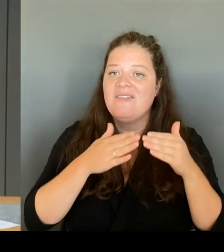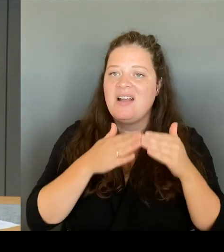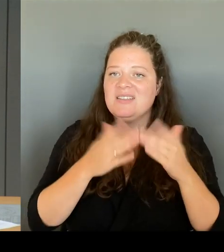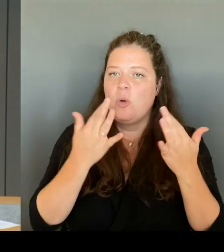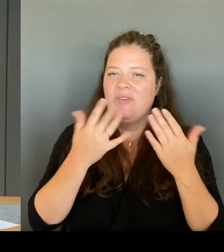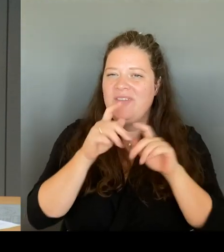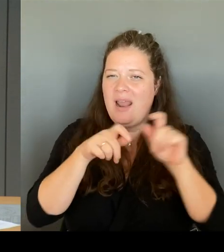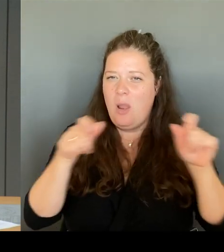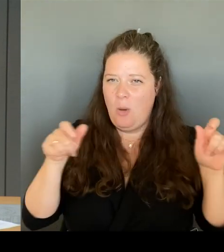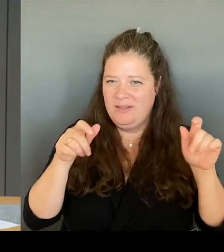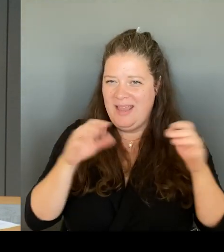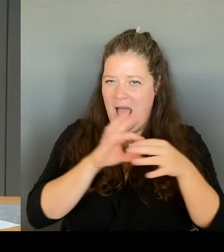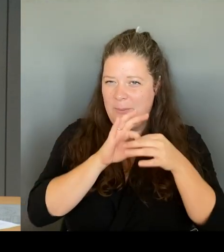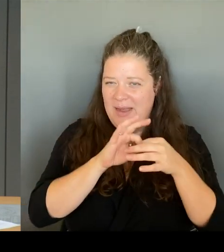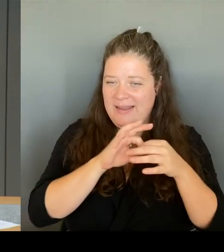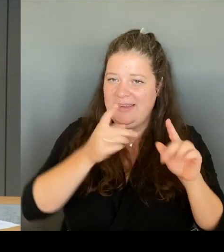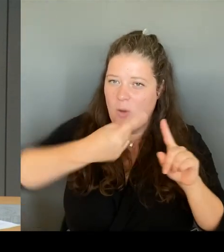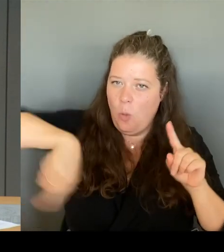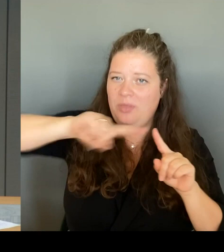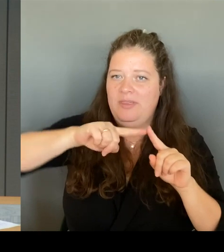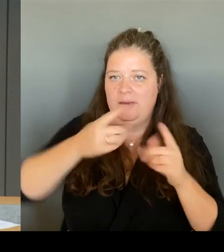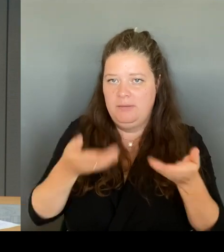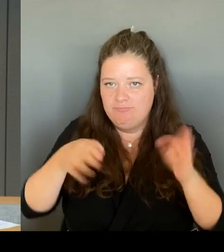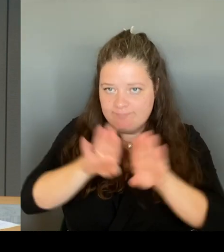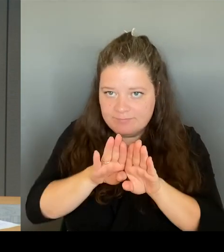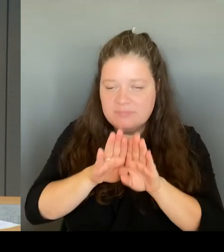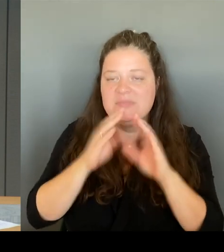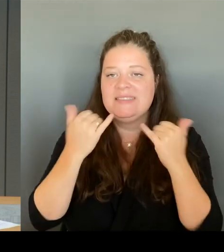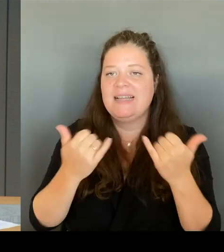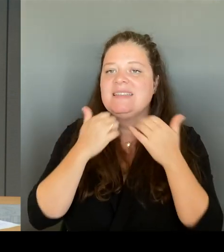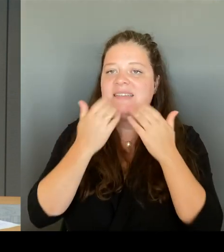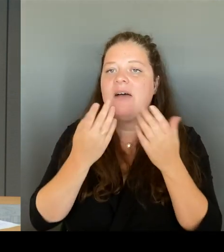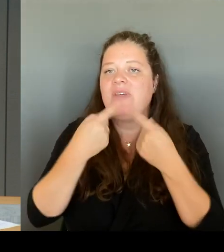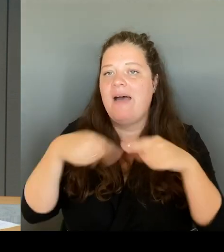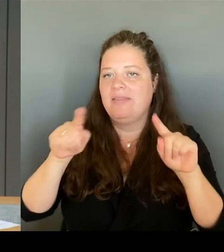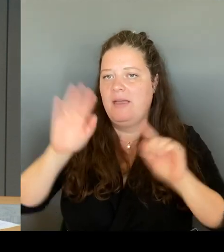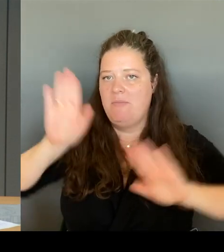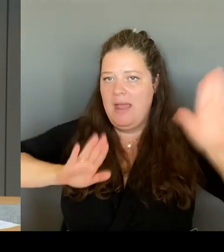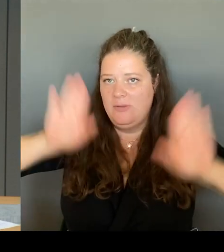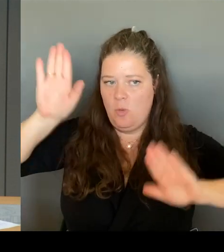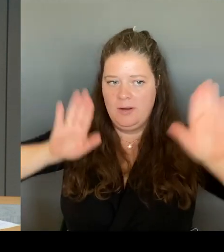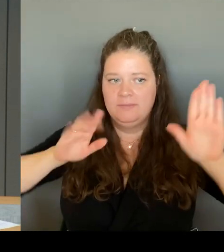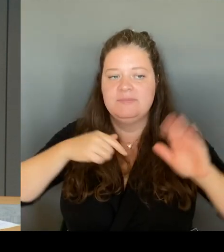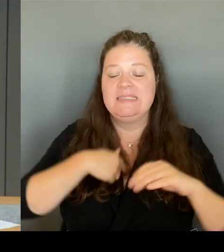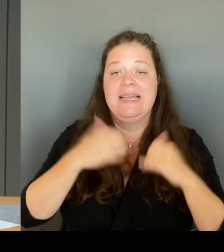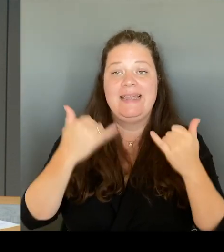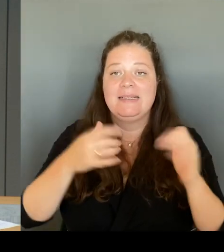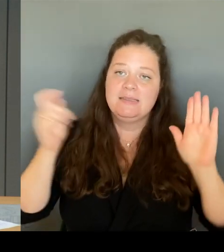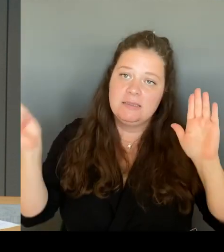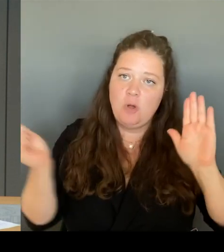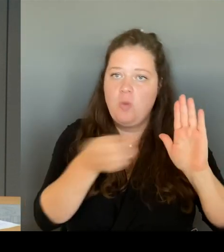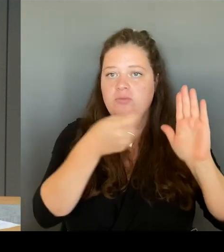Ich werde diese Runde mit einem Gongzeichen eröffnen. Schon mit dem Ertönen des Gongs haben Sie die Möglichkeit, sich durch Ihre Ruftaste anzumelden.